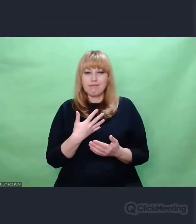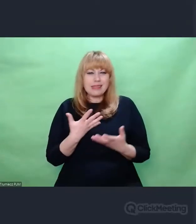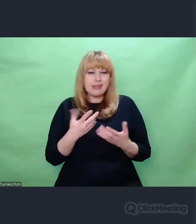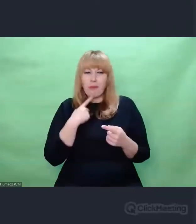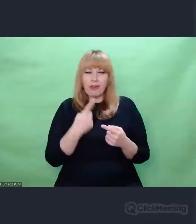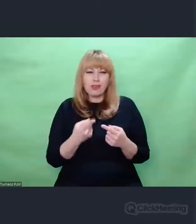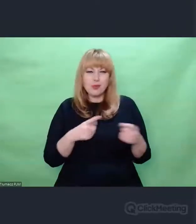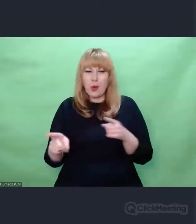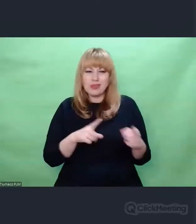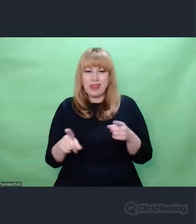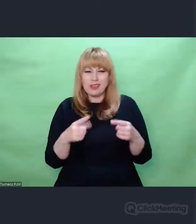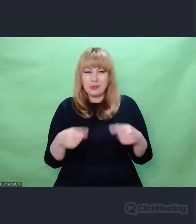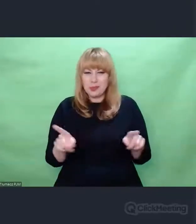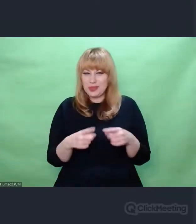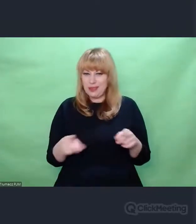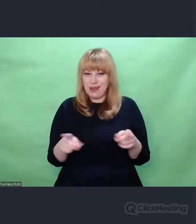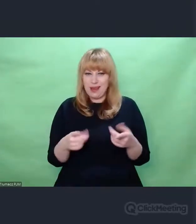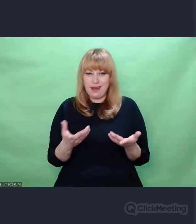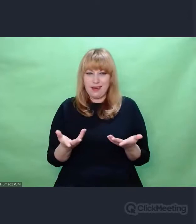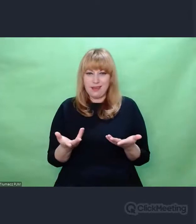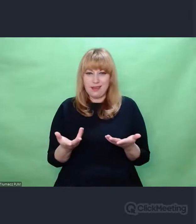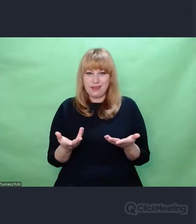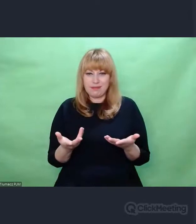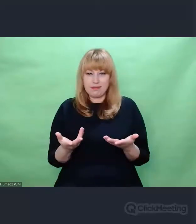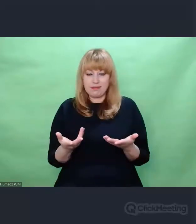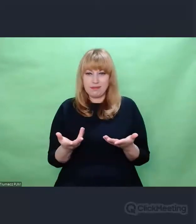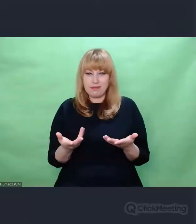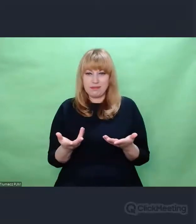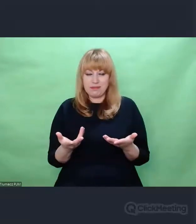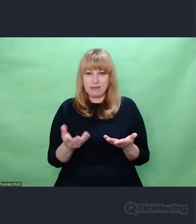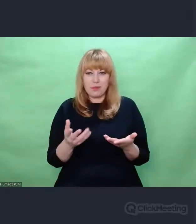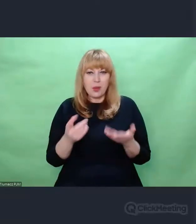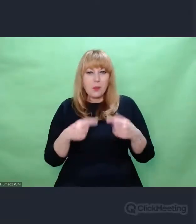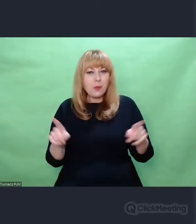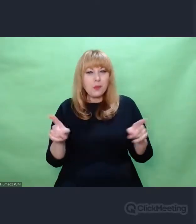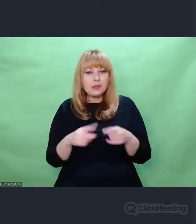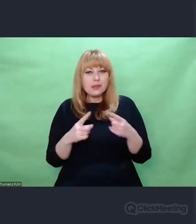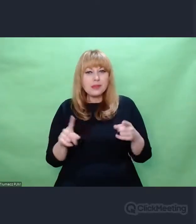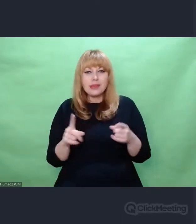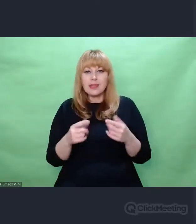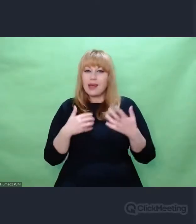Te moje myśli prowadzą mnie w stronę komunikacji,